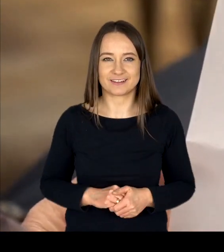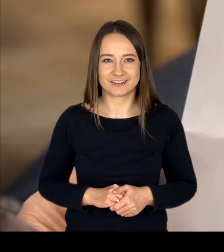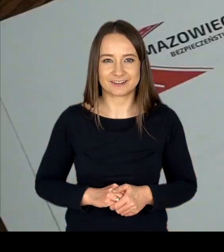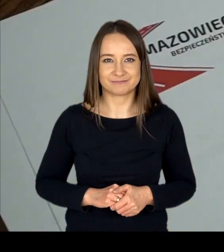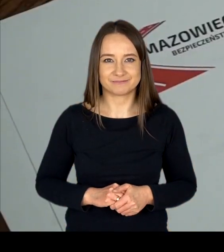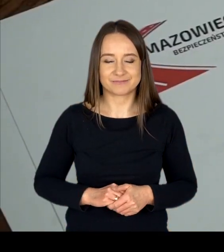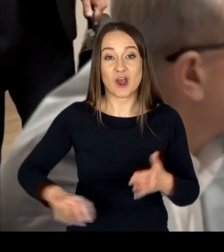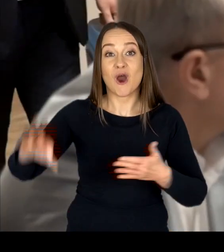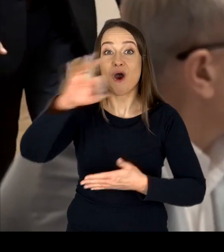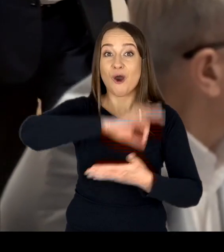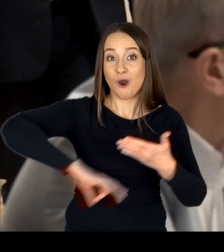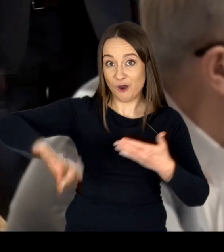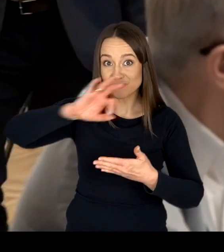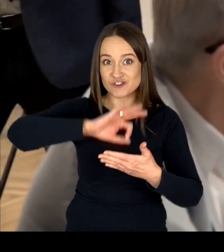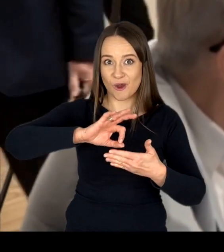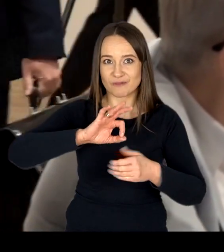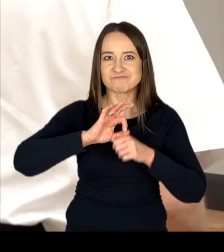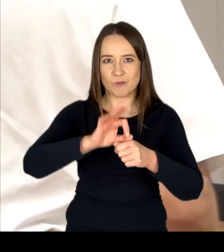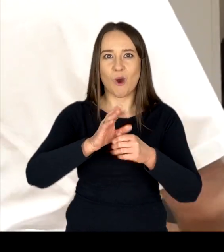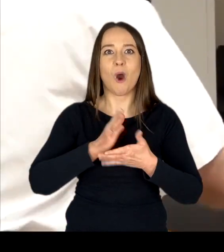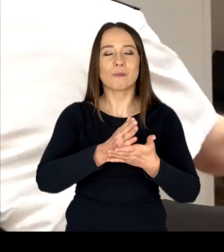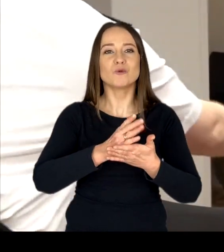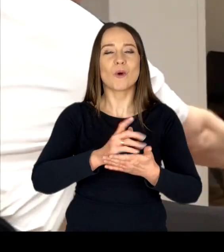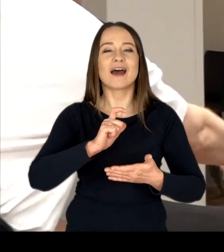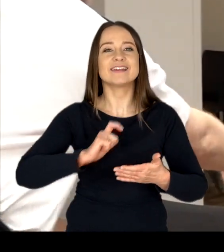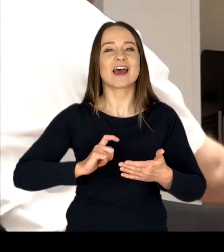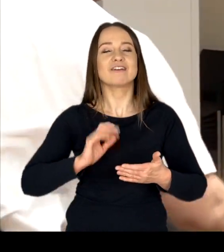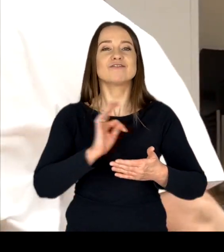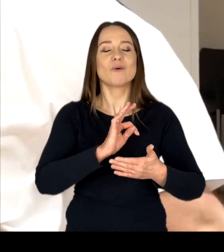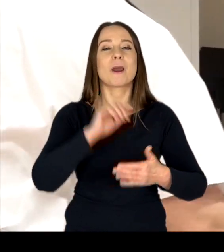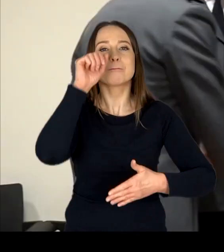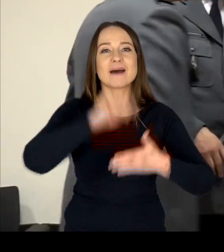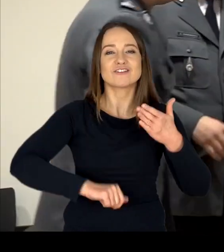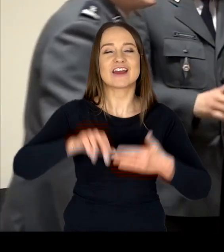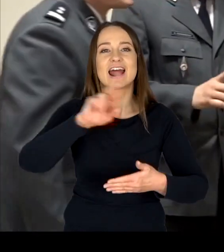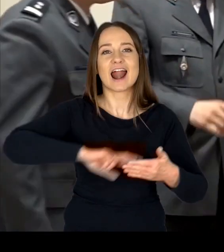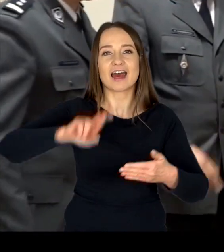Ośrodek prowadzi obsługę Sekretariatu Mazowieckiej Rady BRD,